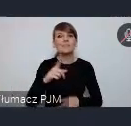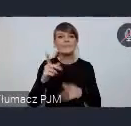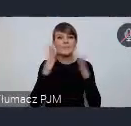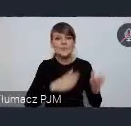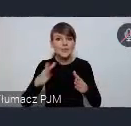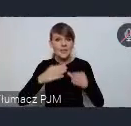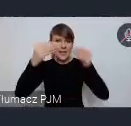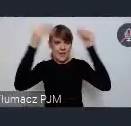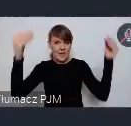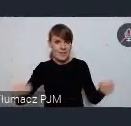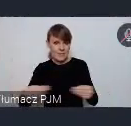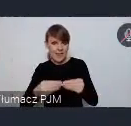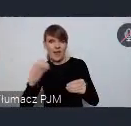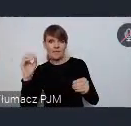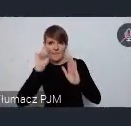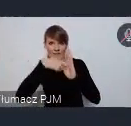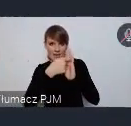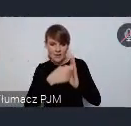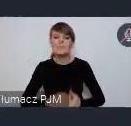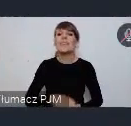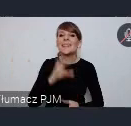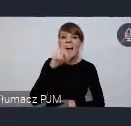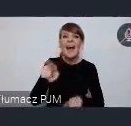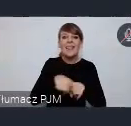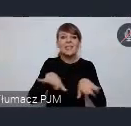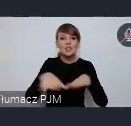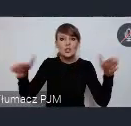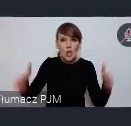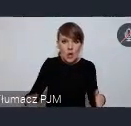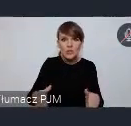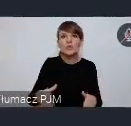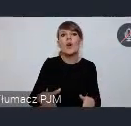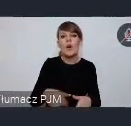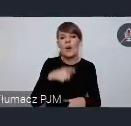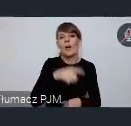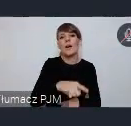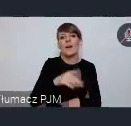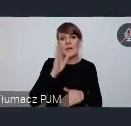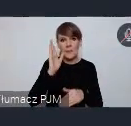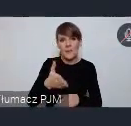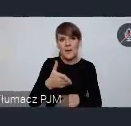tak na tym stoisku będziecie Państwo mieli do dyspozycji również czas. Wspólnie ten tak zwany program